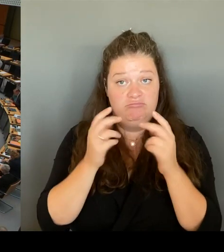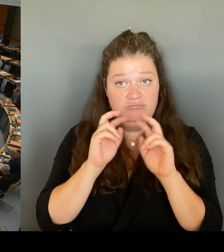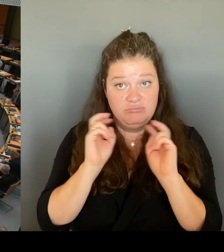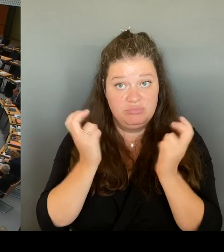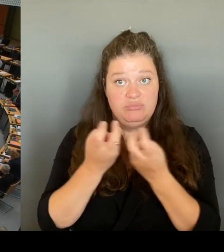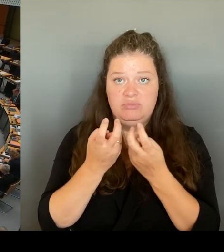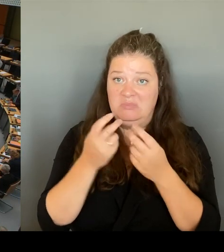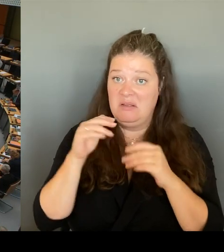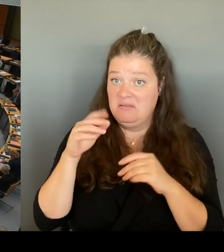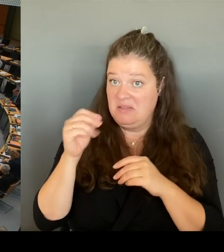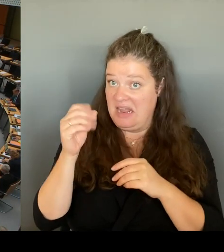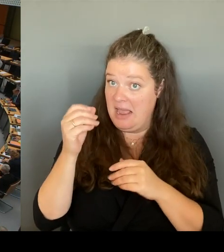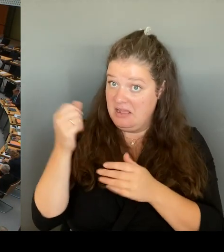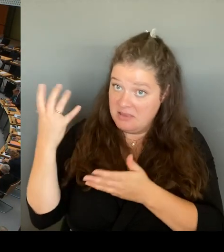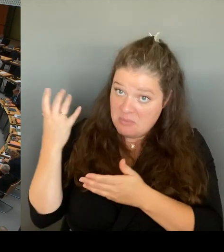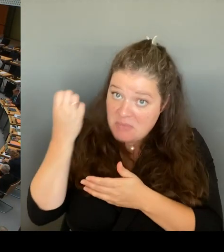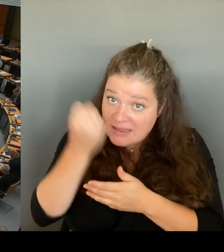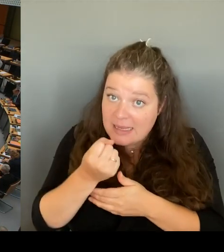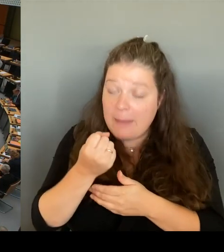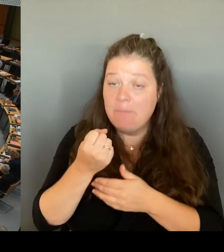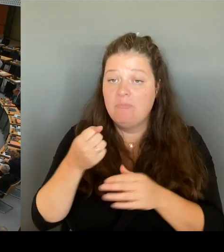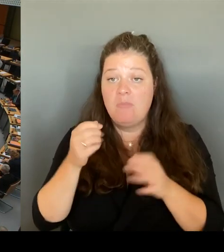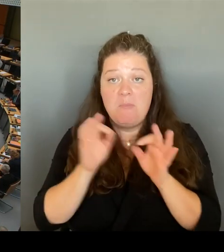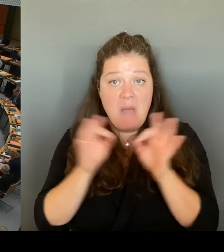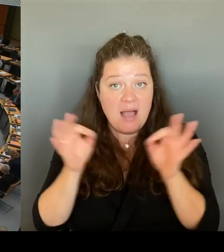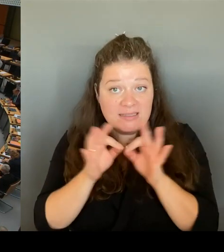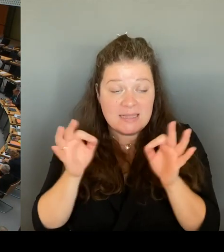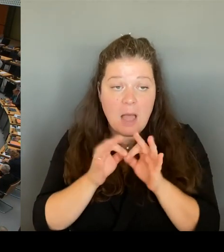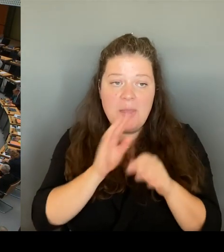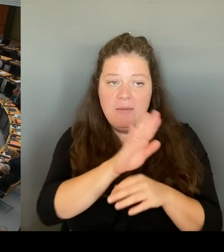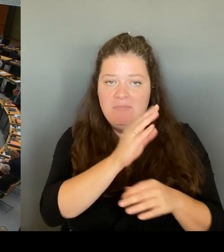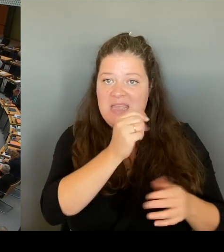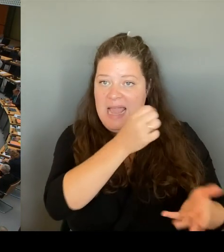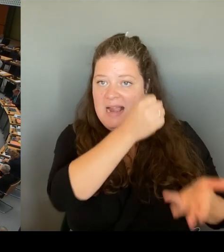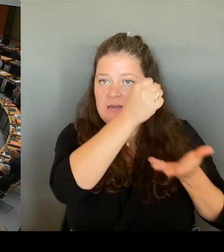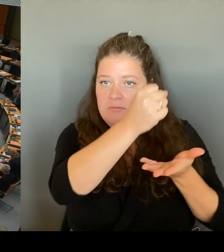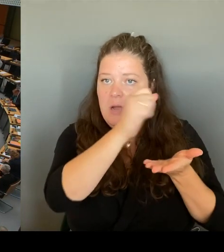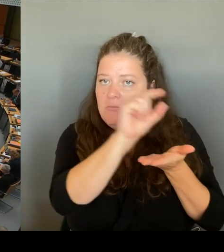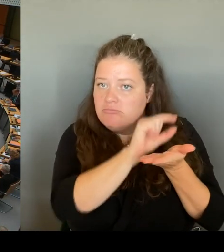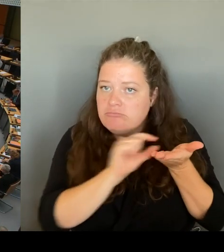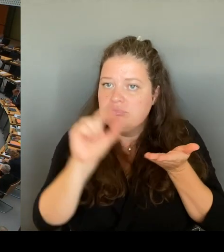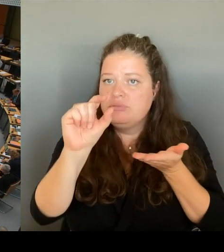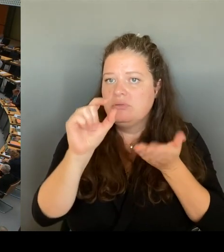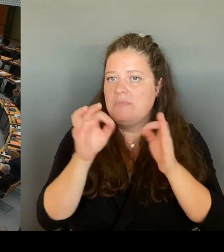die tatsächlich den derzeitigen Anstieg von Straftaten wieder senken würden.